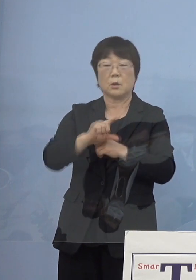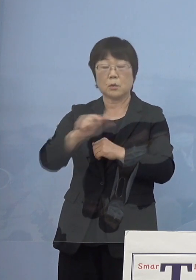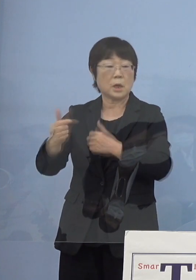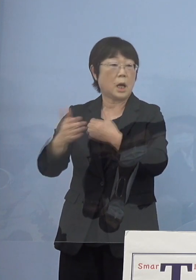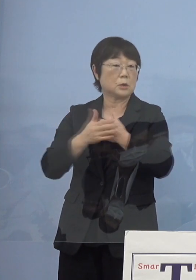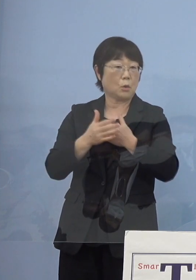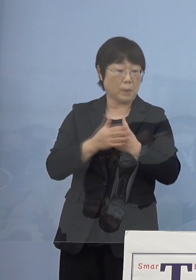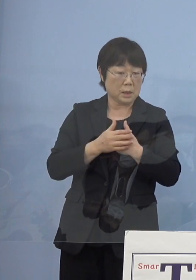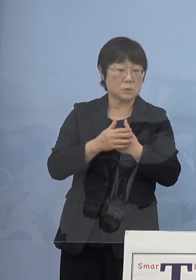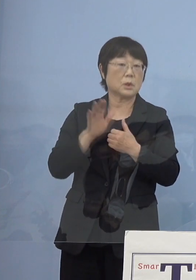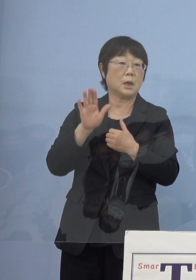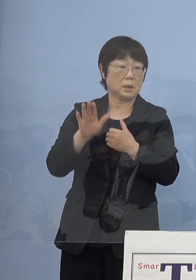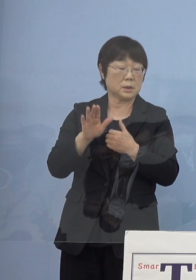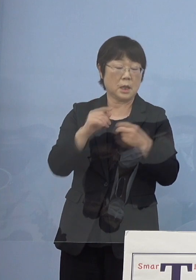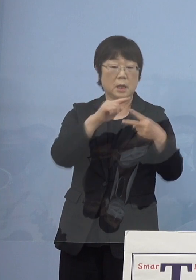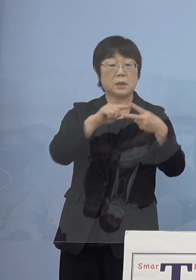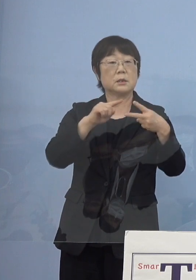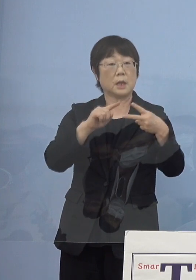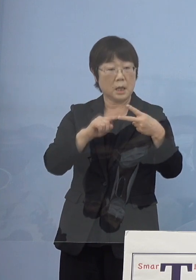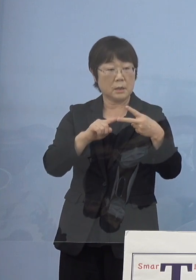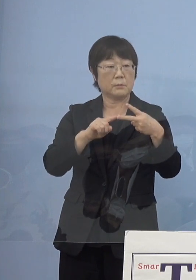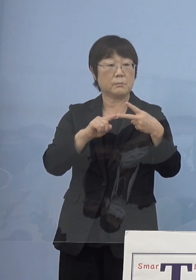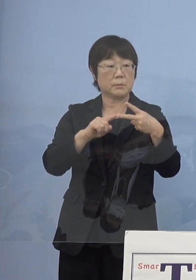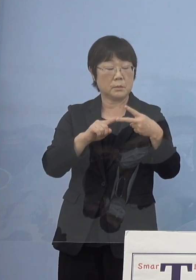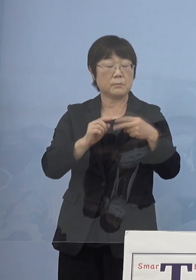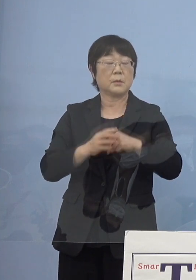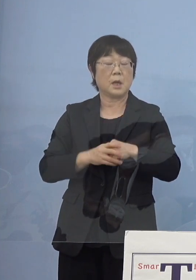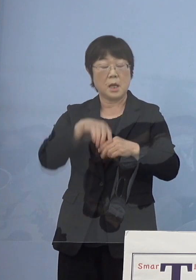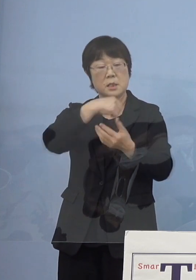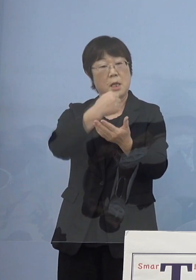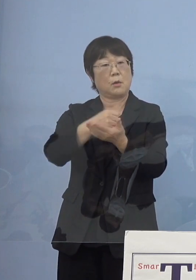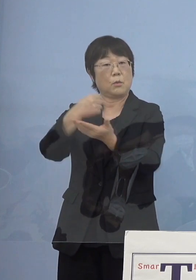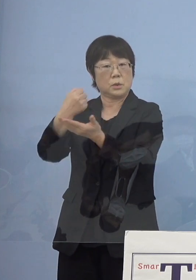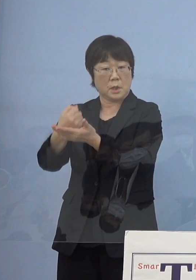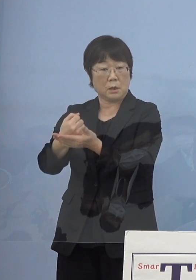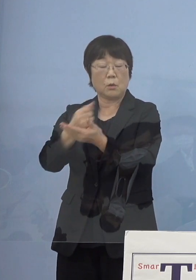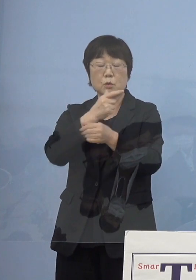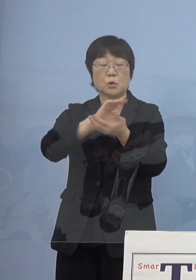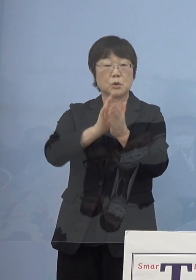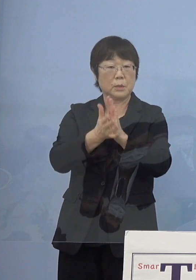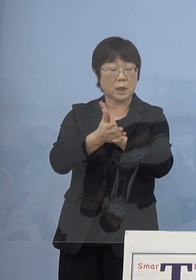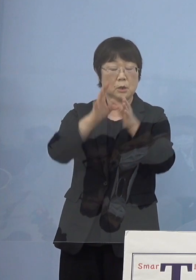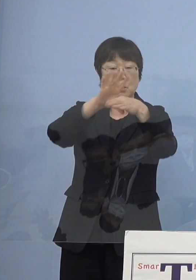いわば2度の国民文化祭を成功裏に そして徳島ならではの文化といったもの